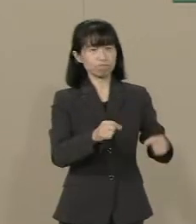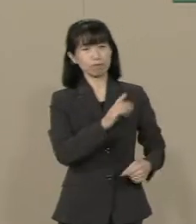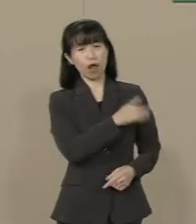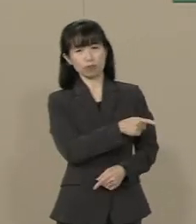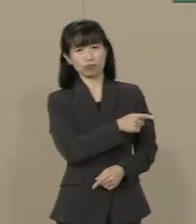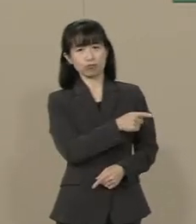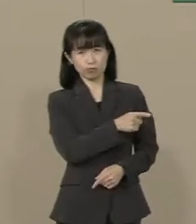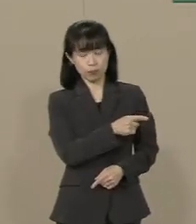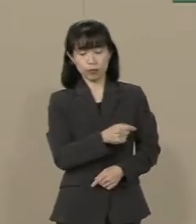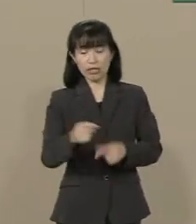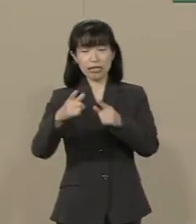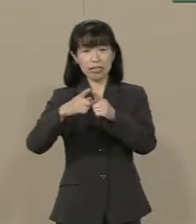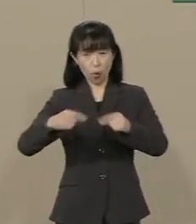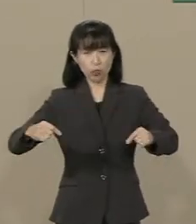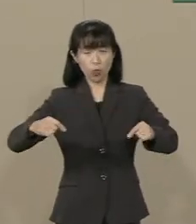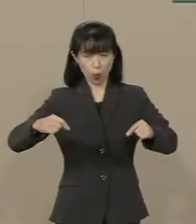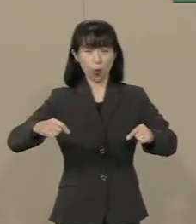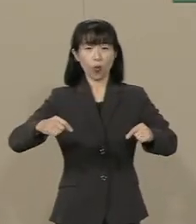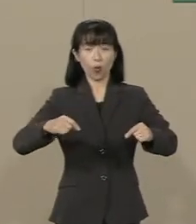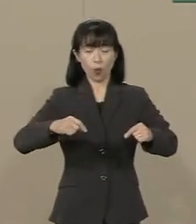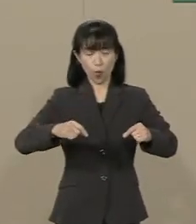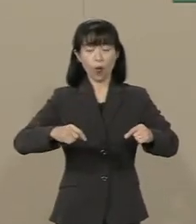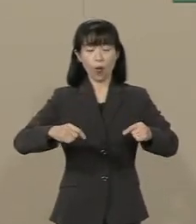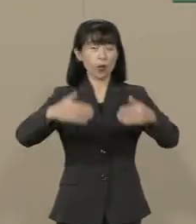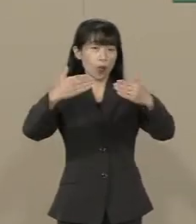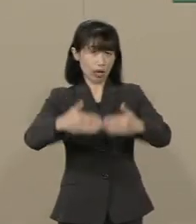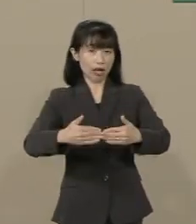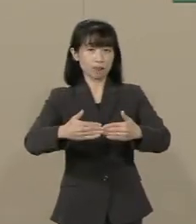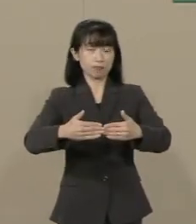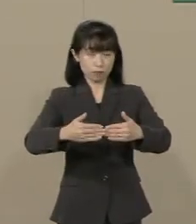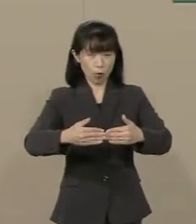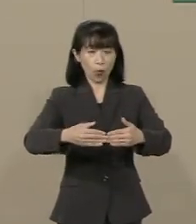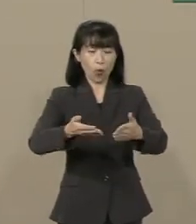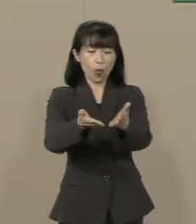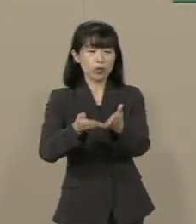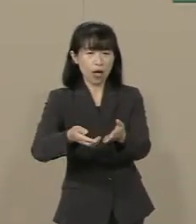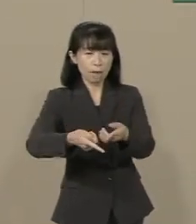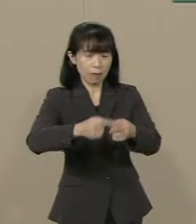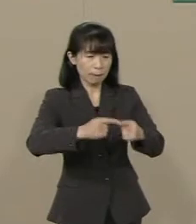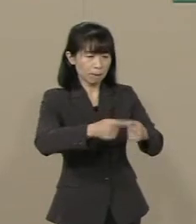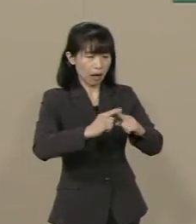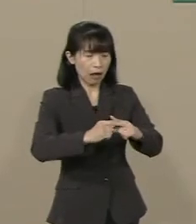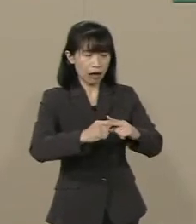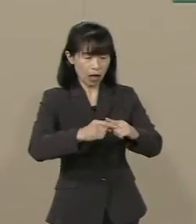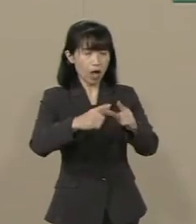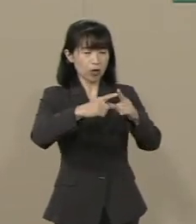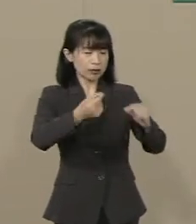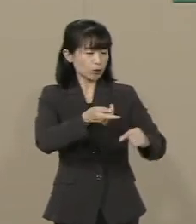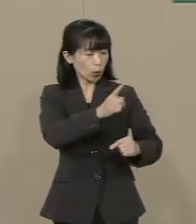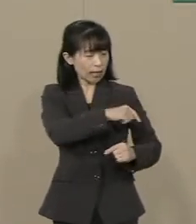日本の領海を 繰り返し侵犯する国が すぐ隣にある という現実の中で